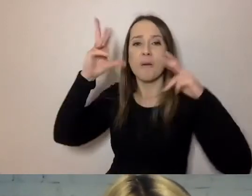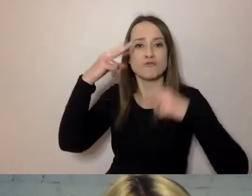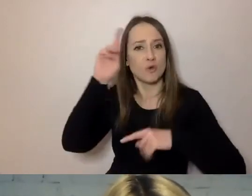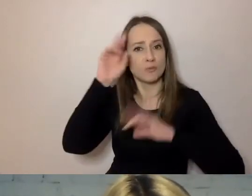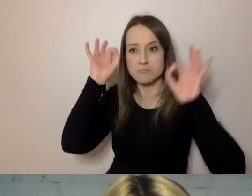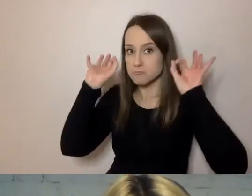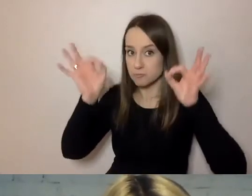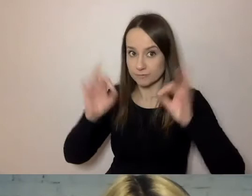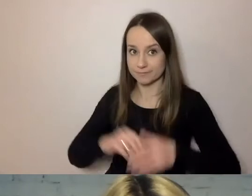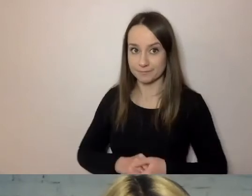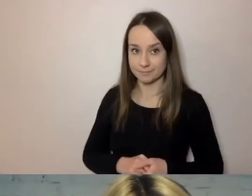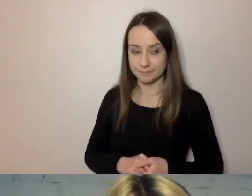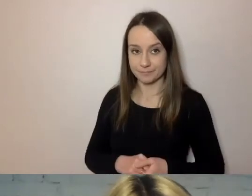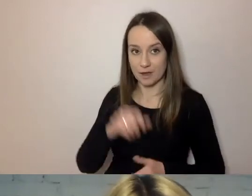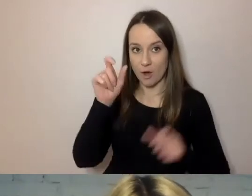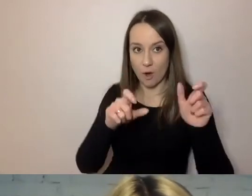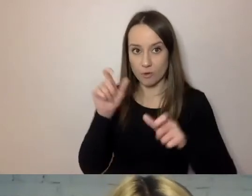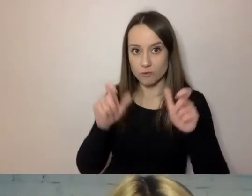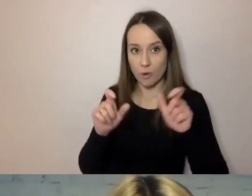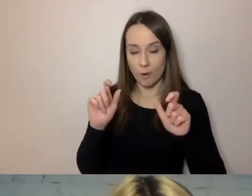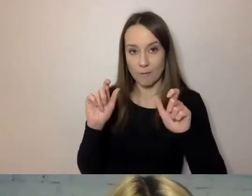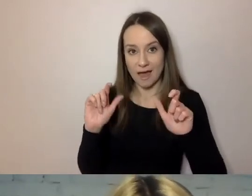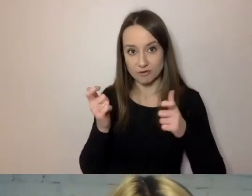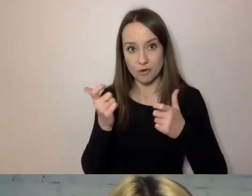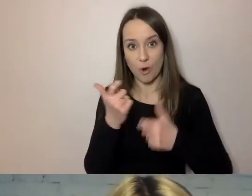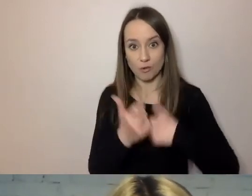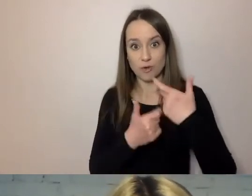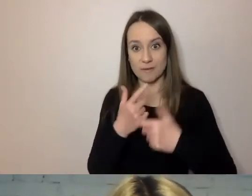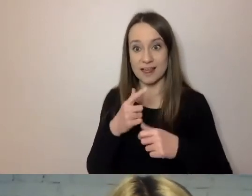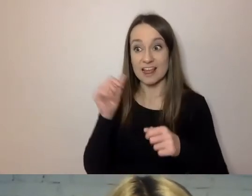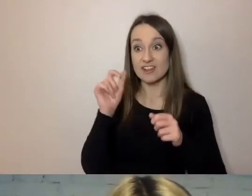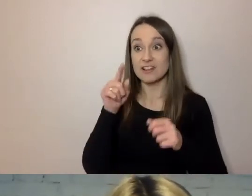Ci, którzy drogę przeszli, sprawdzili już, że rzeczywiście tak jest.